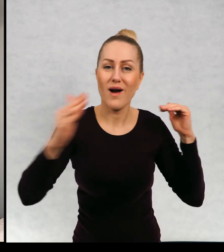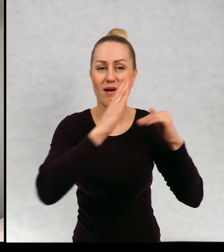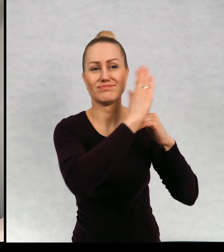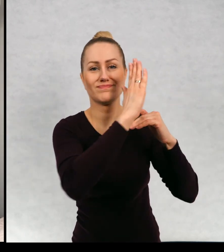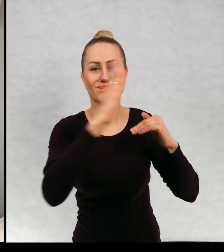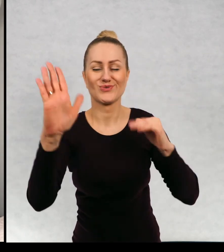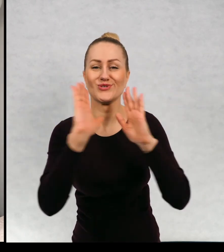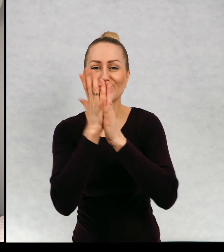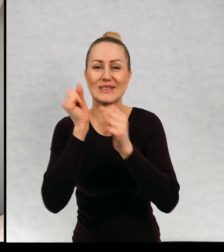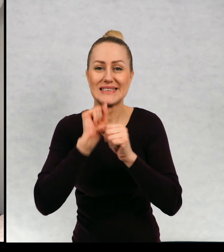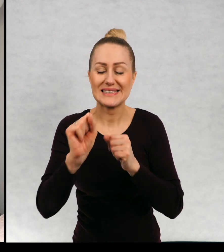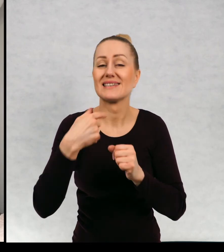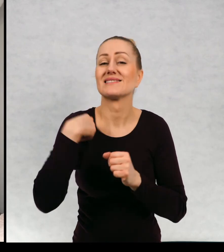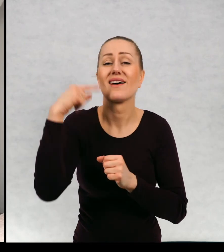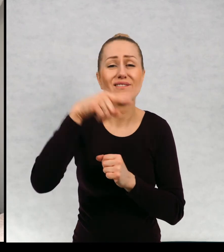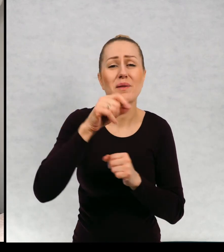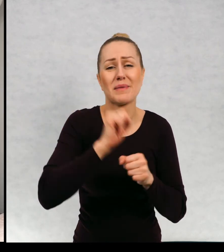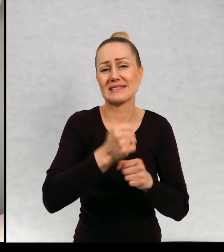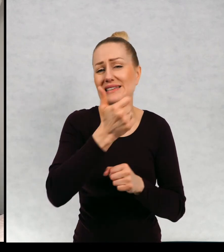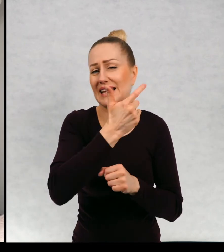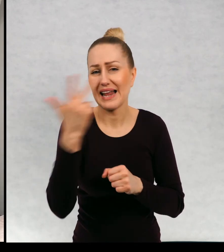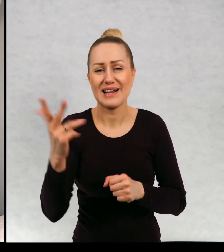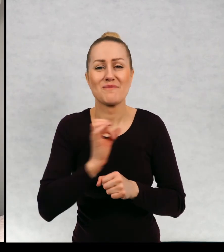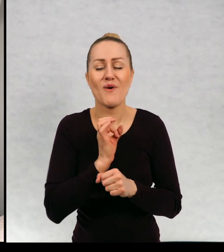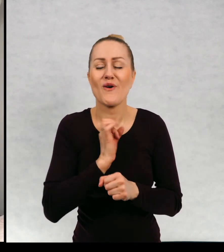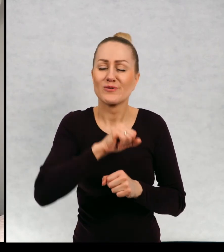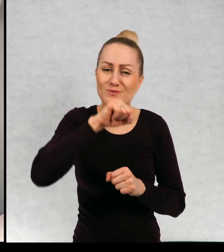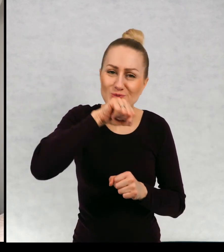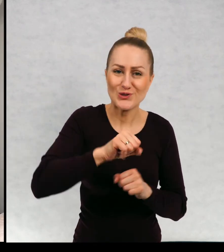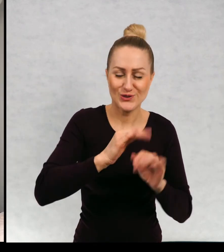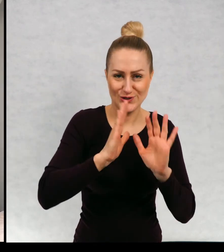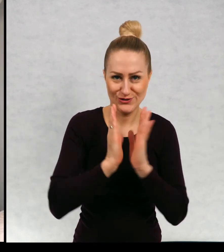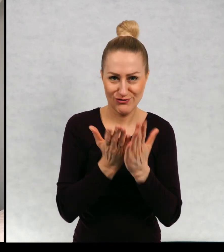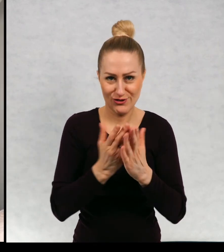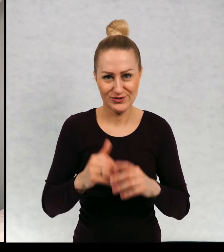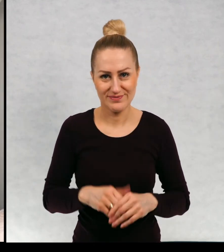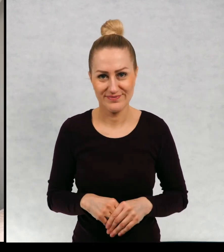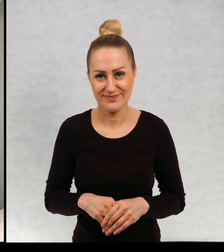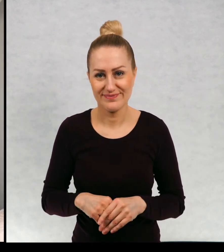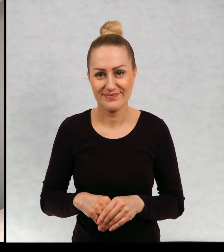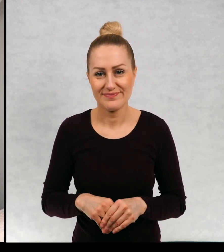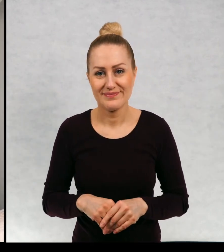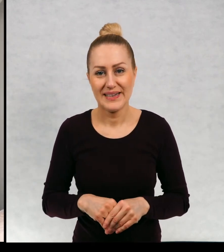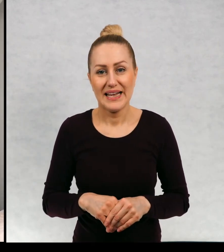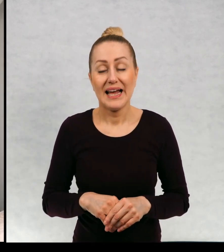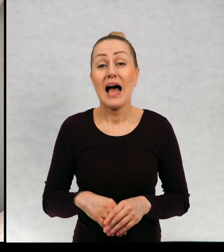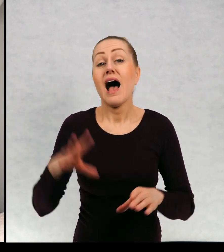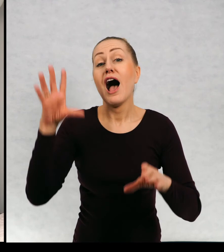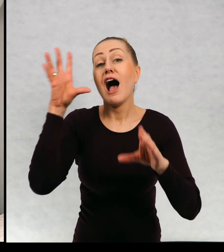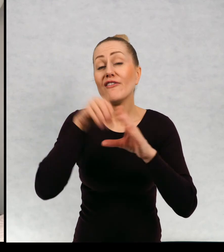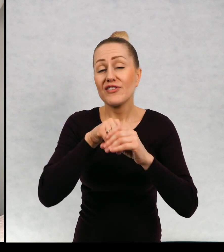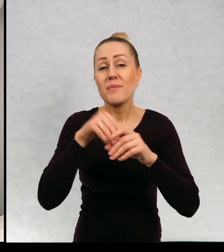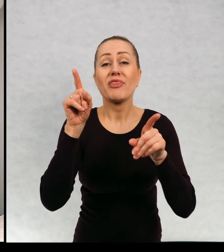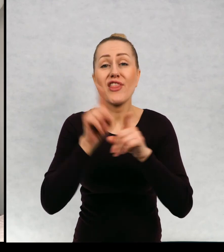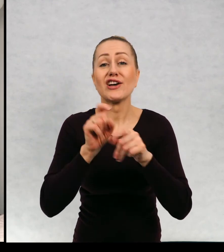książkami, w której, na której się znajduje, kilka moich ulubionych, książek i między innymi